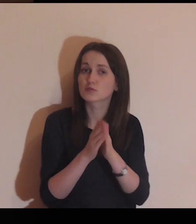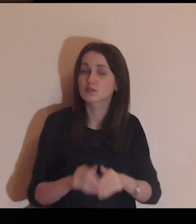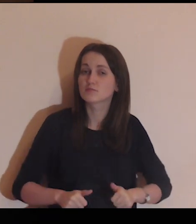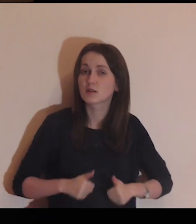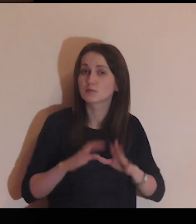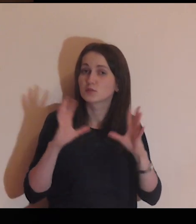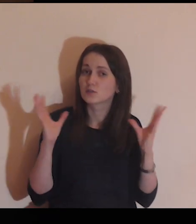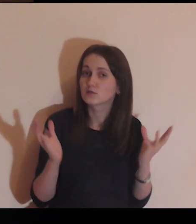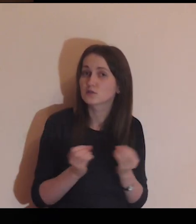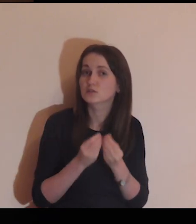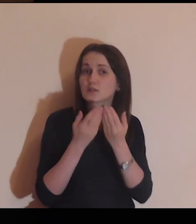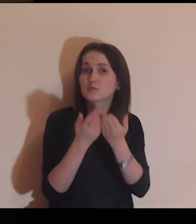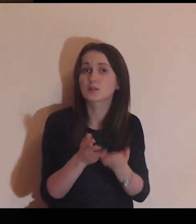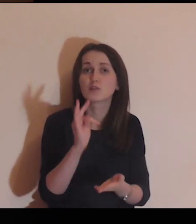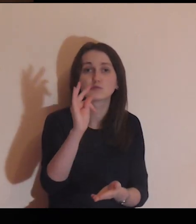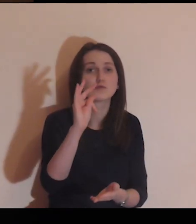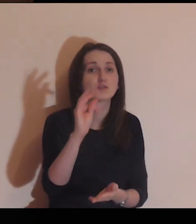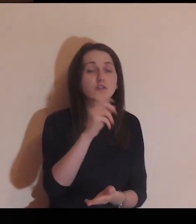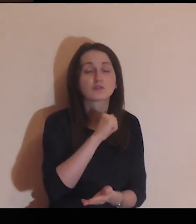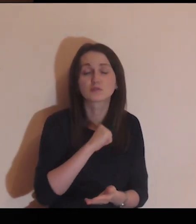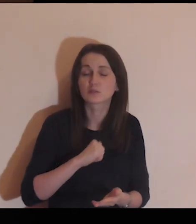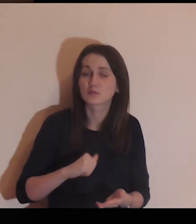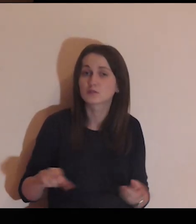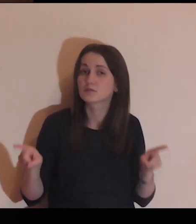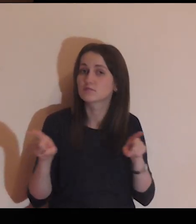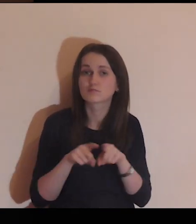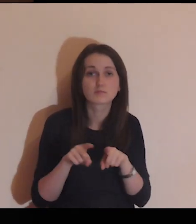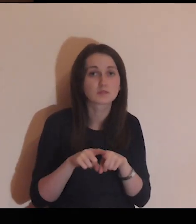Proszę Cię, Panie abyś wszystkim nam dał tego samego ducha.